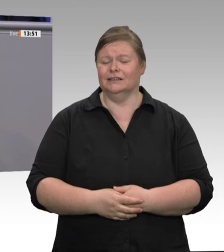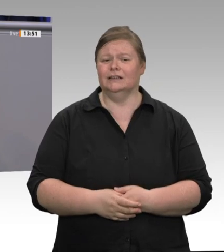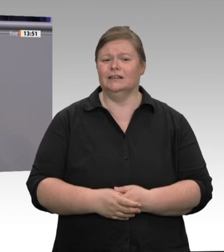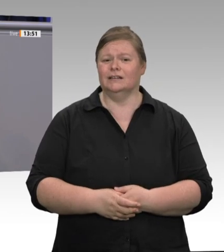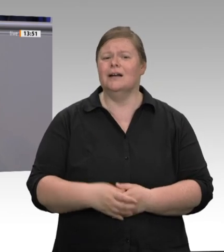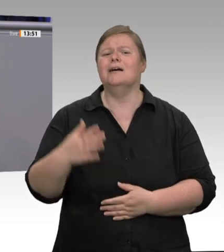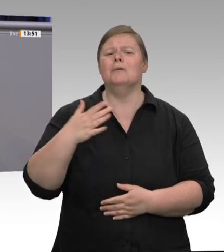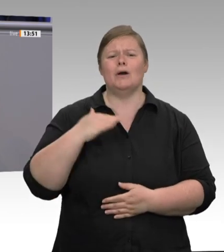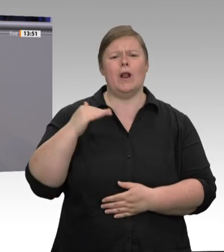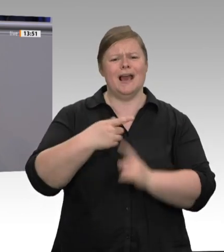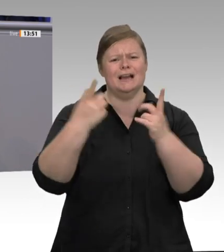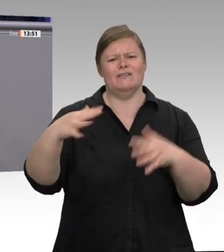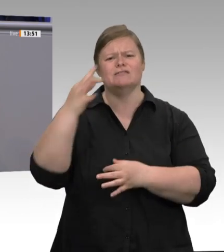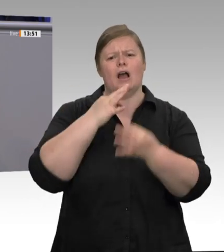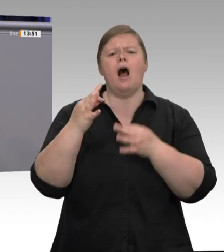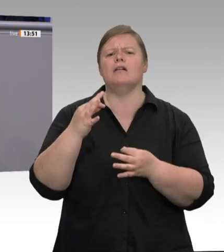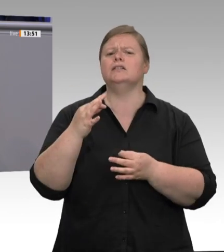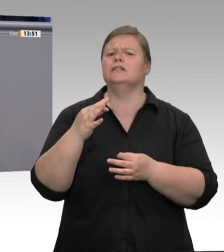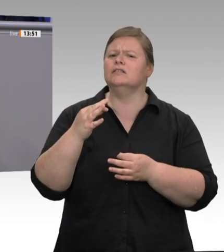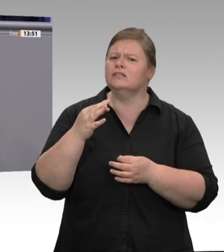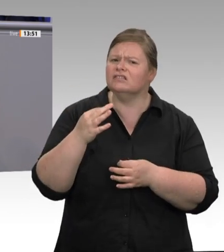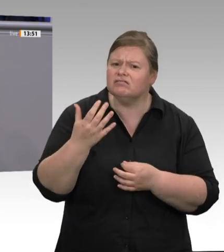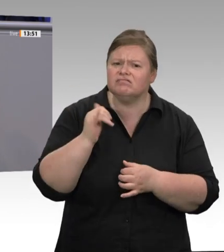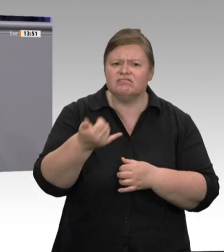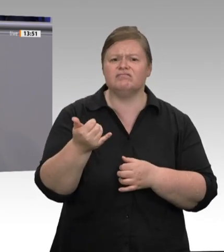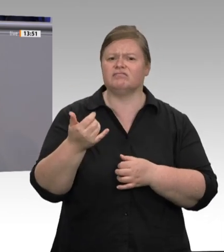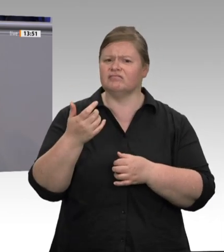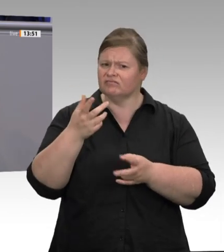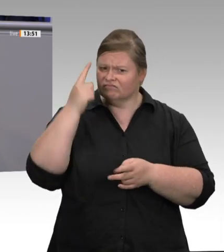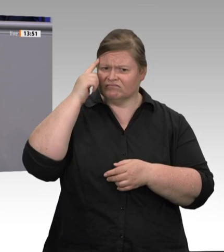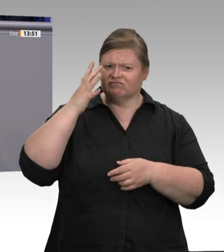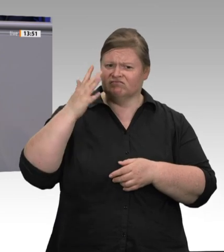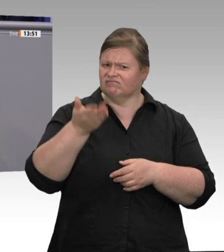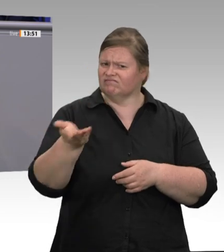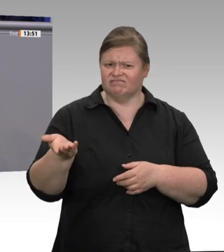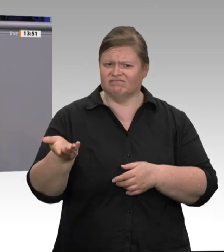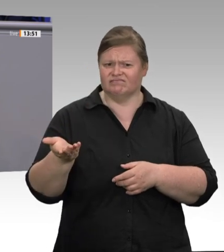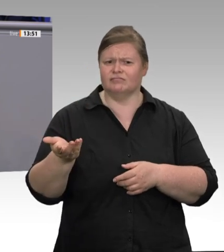Missbrauch und Ausbeutung sind da eher die Regel, und das ist eine riesige Schweinerei.